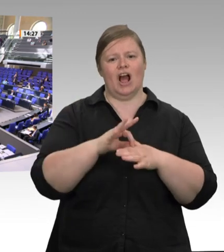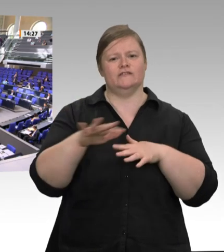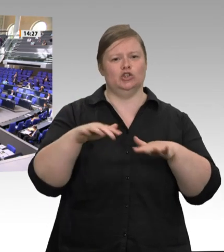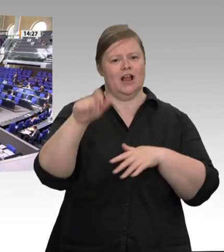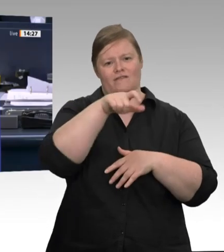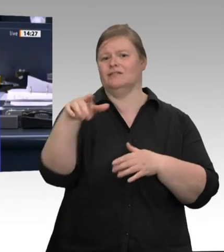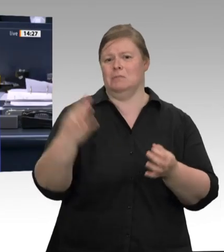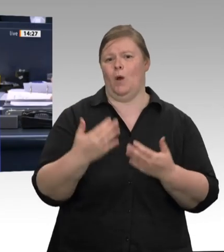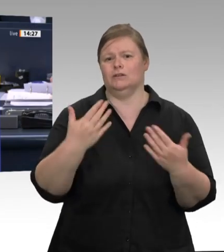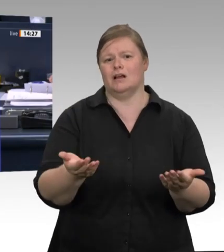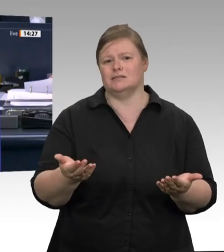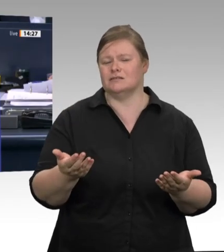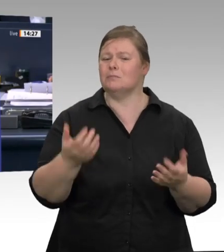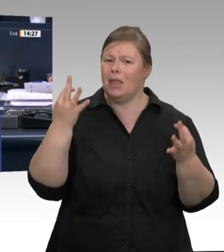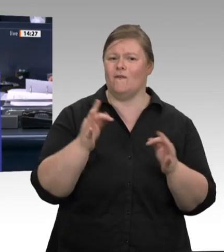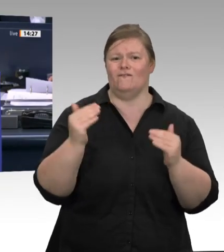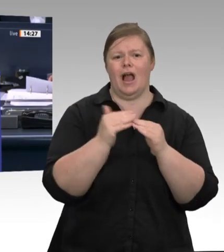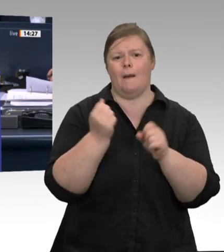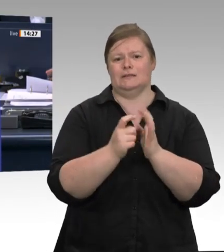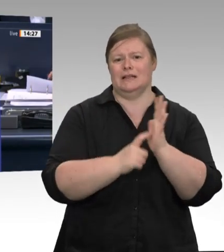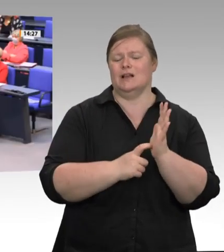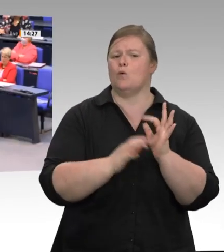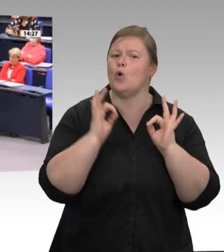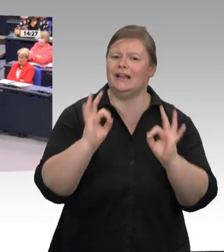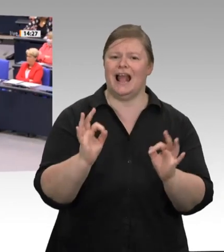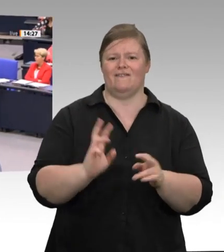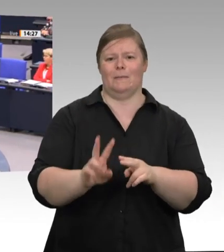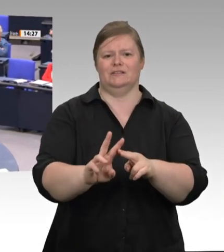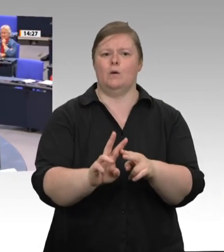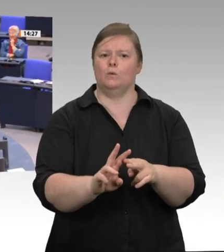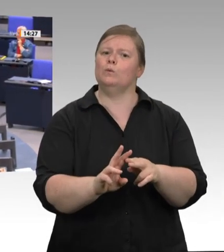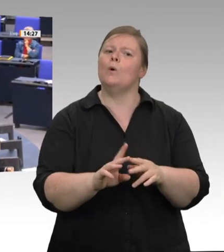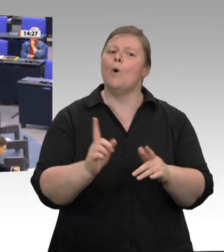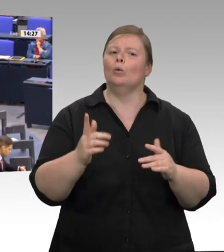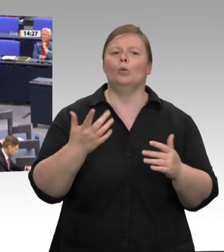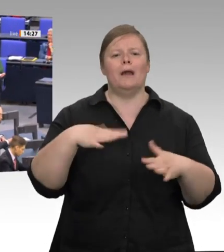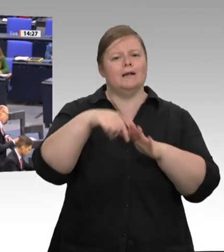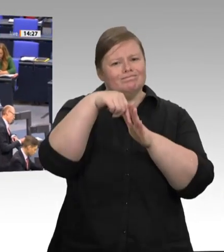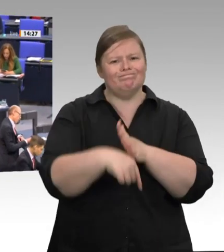Das Wort hat die Kollegin Beate Müller- Gemmeke für die Fraktion Bündnis 90/Die Grünen.